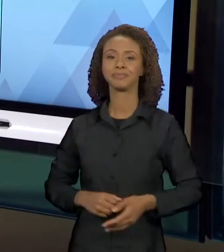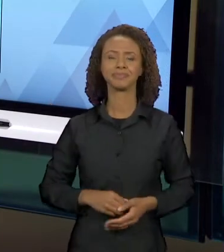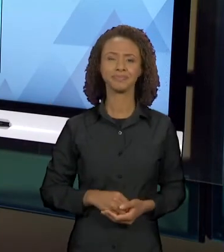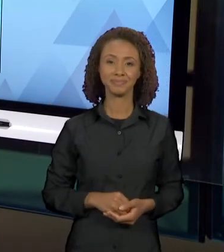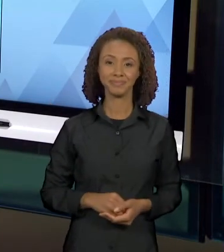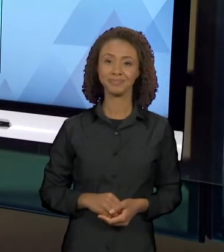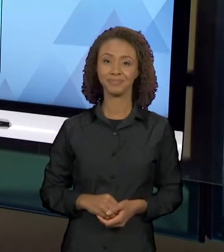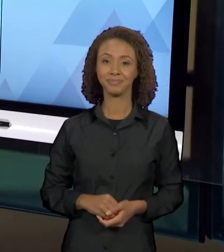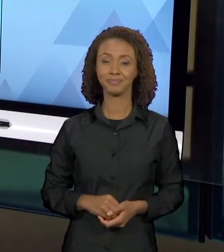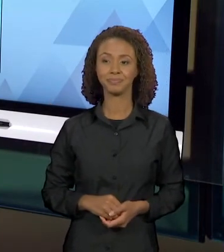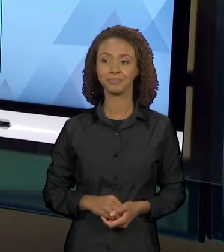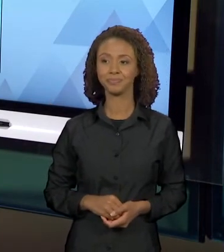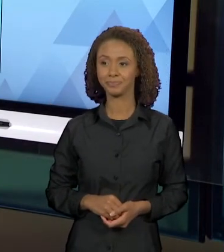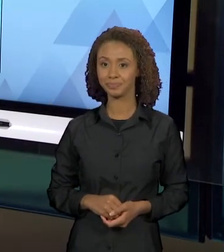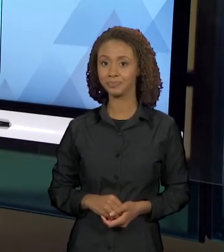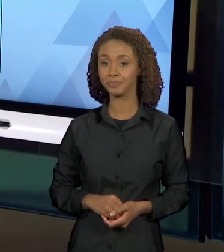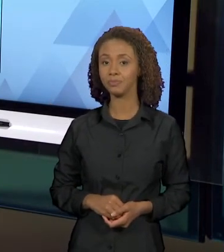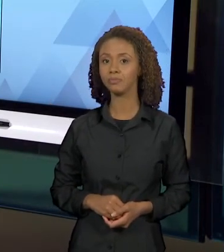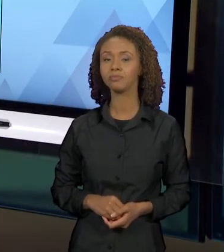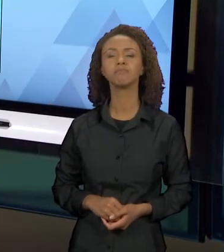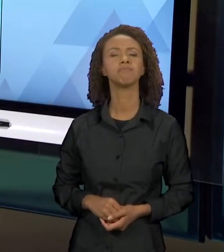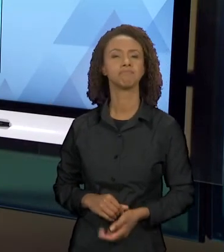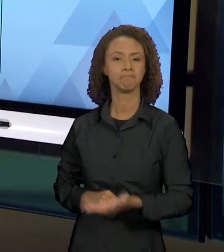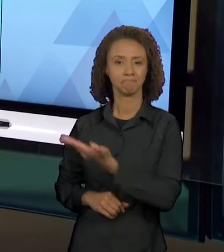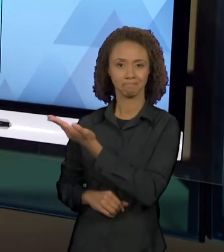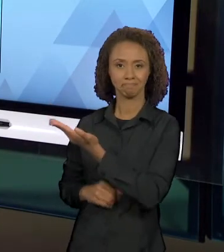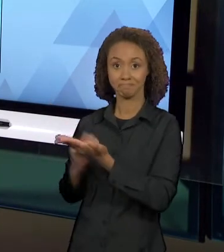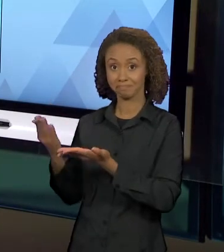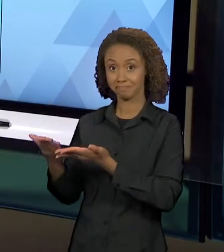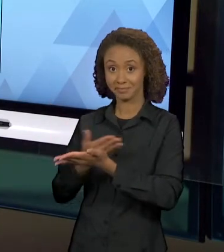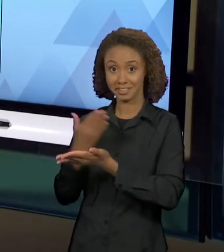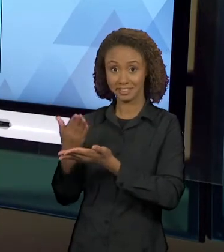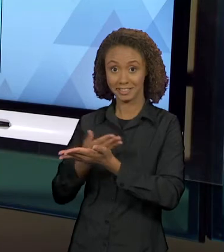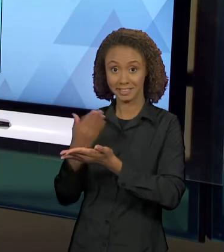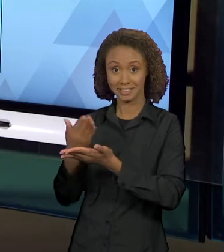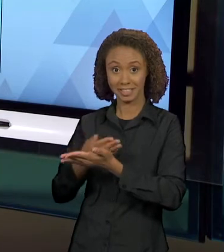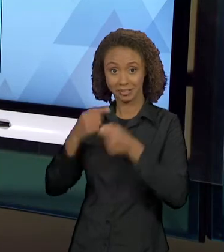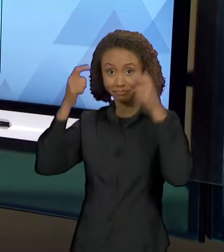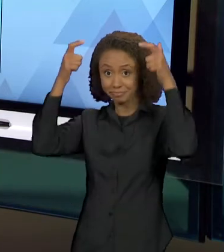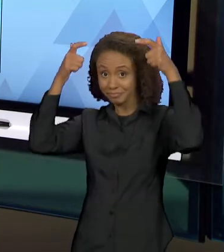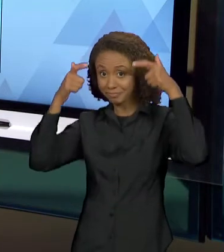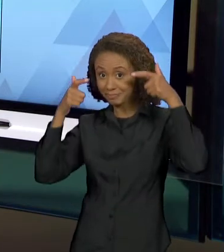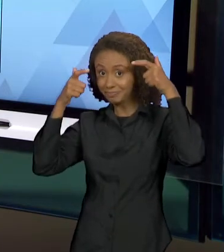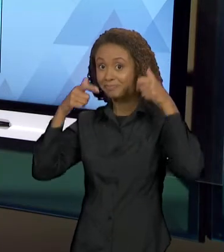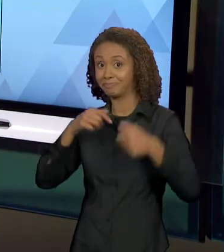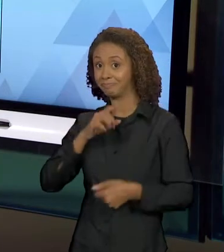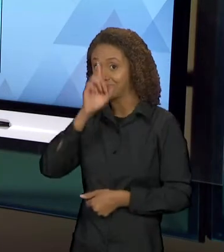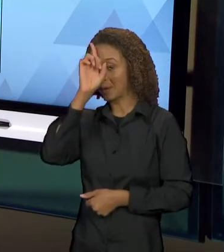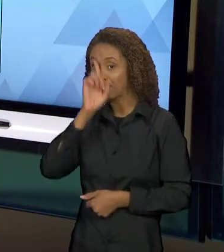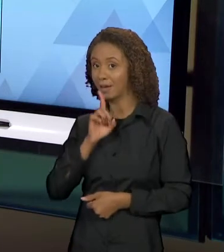PEGARMOS ESSE LIVRO, IMEDIATAMENTE NOS VEM A